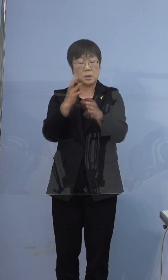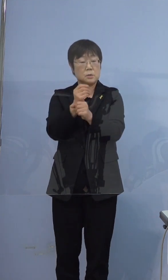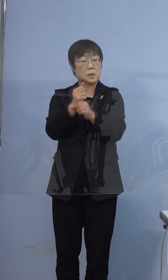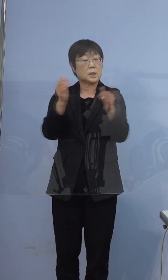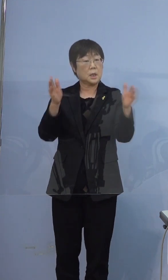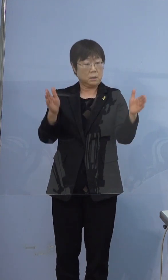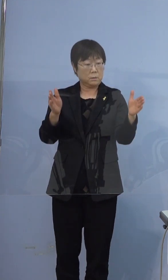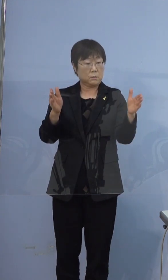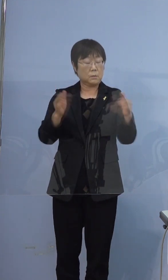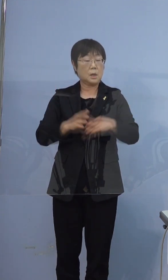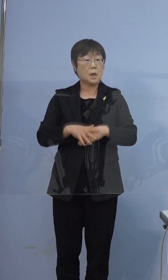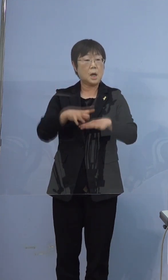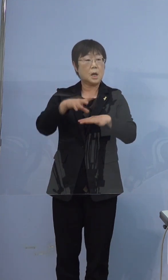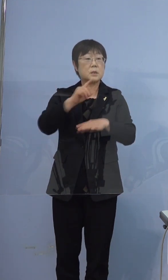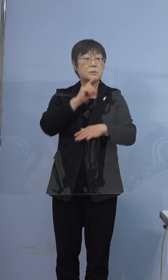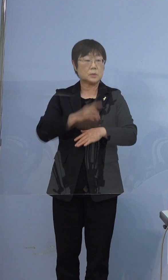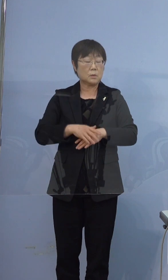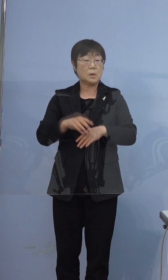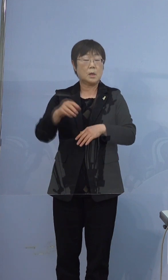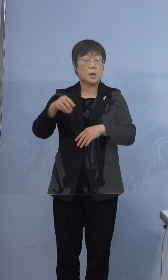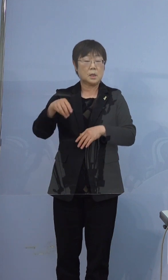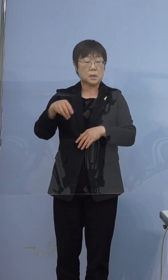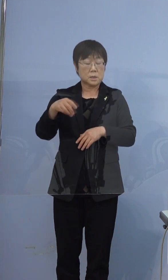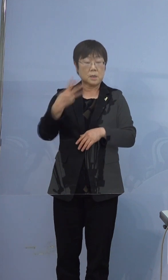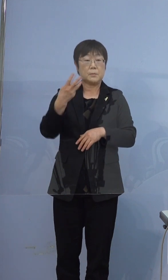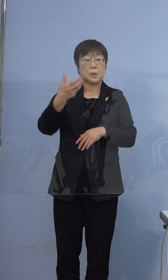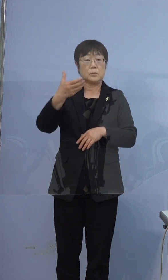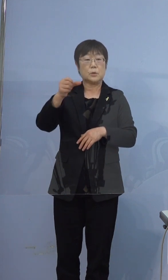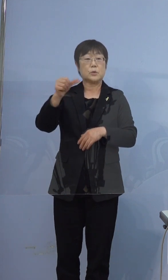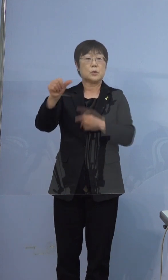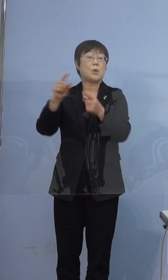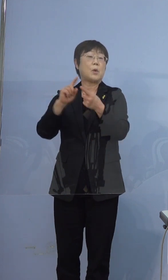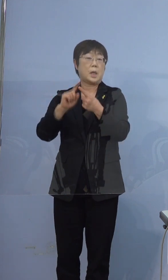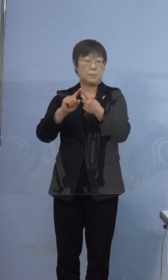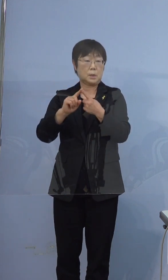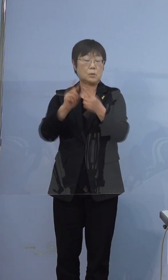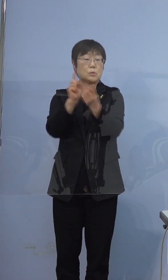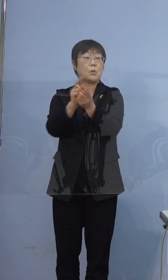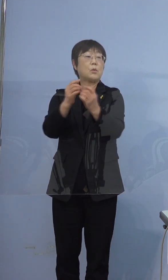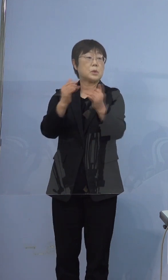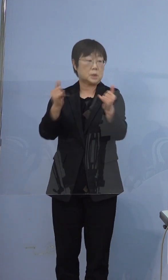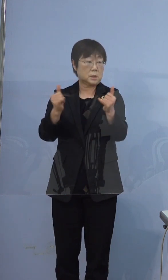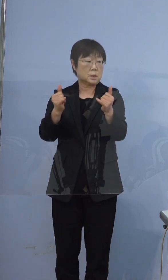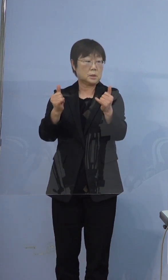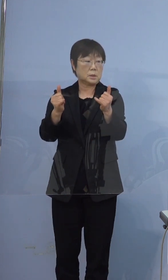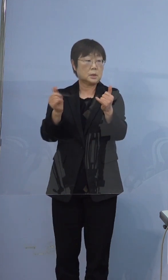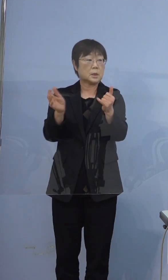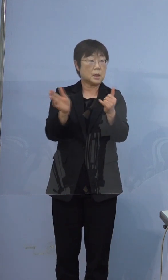最終的に言いますと 395例目の濃厚接触者になったところから